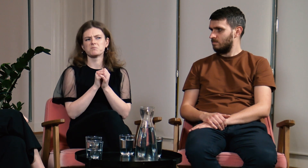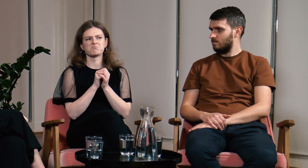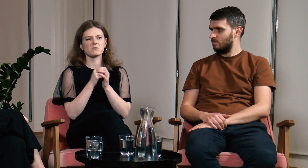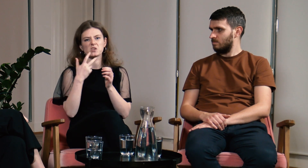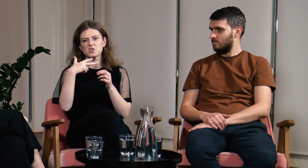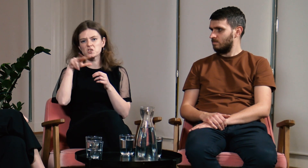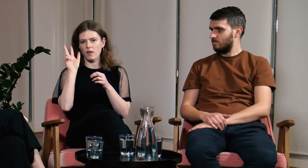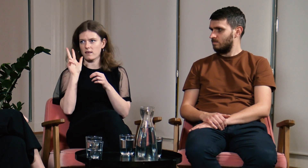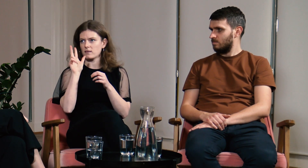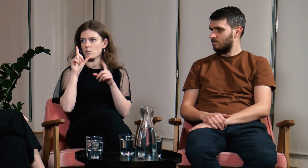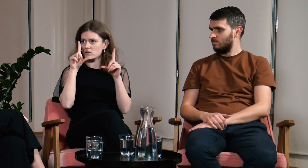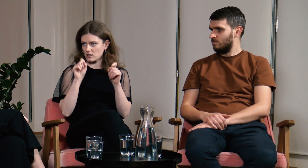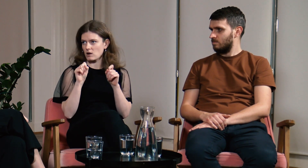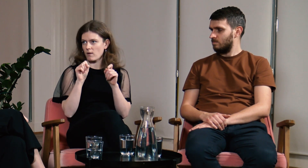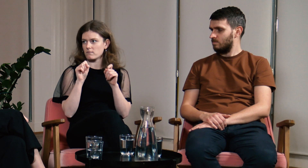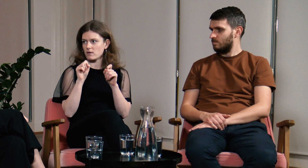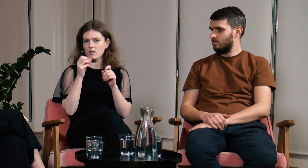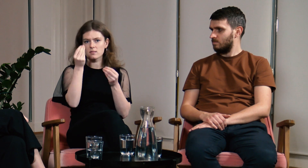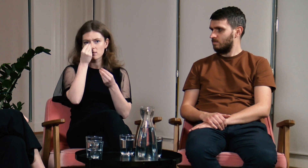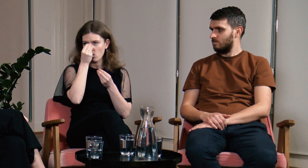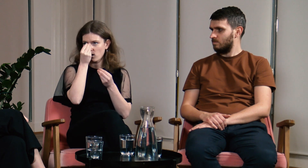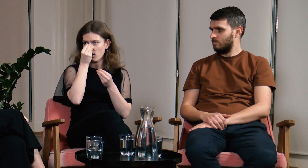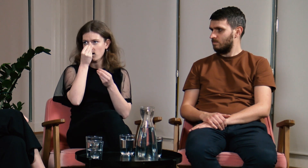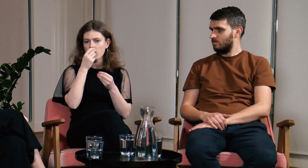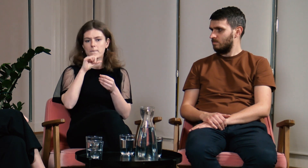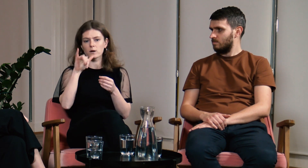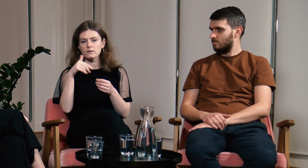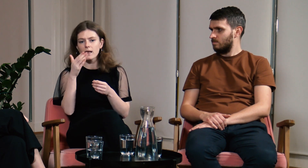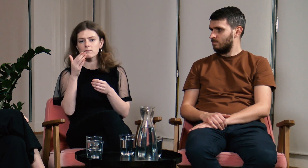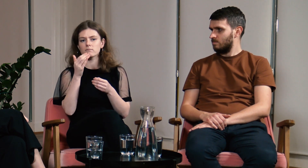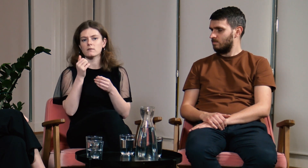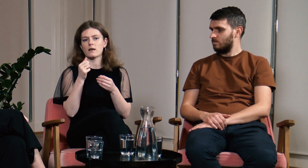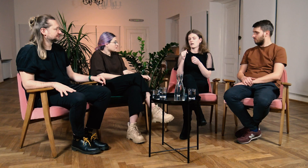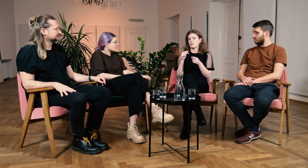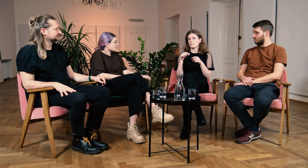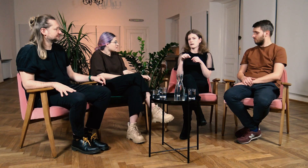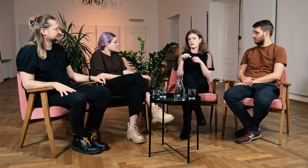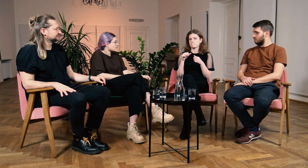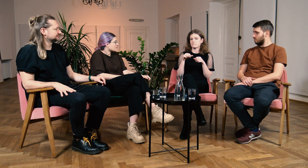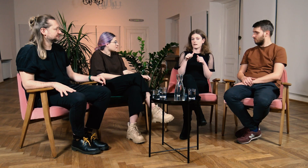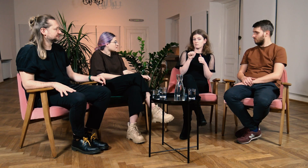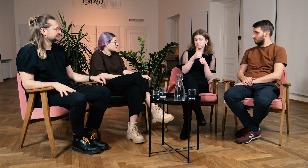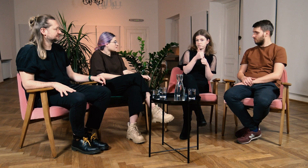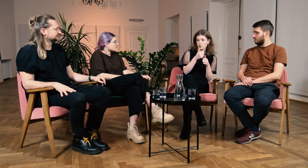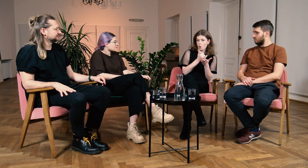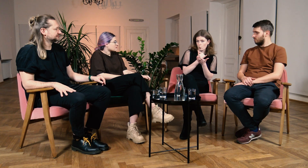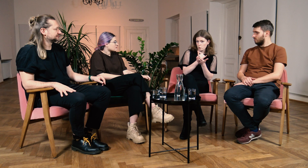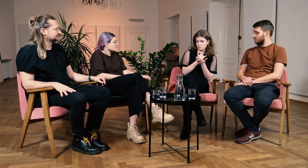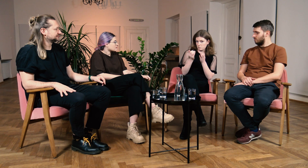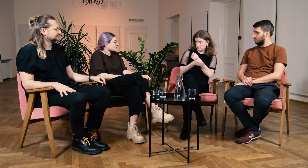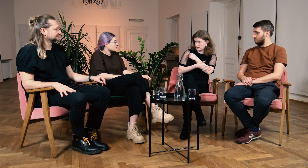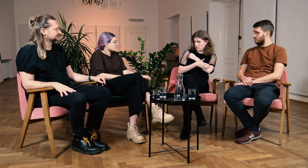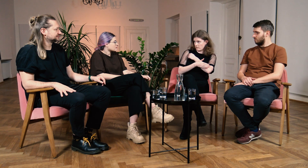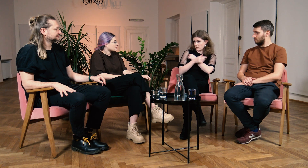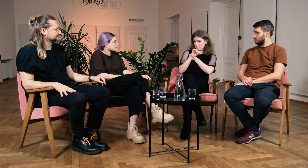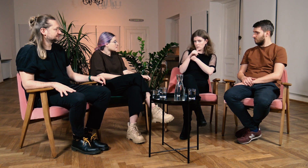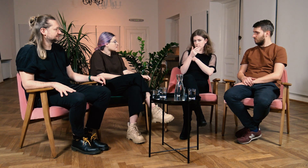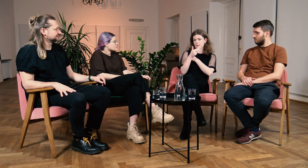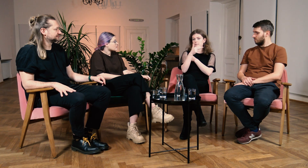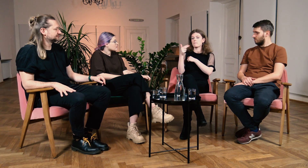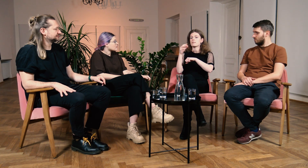3 lata temu zaczęłam naukę PJM. Na początku uczęszczałam na kurs podstawowy PJM o tematyce